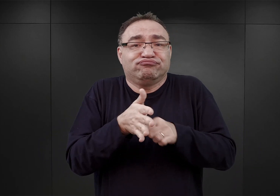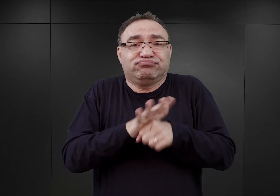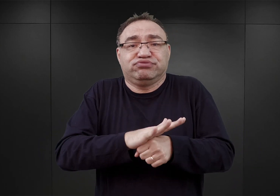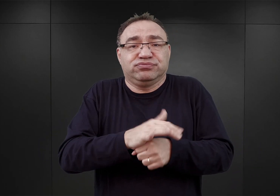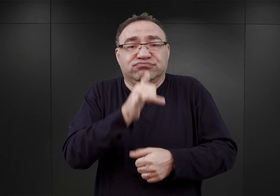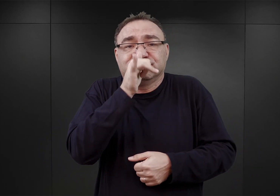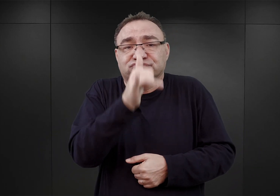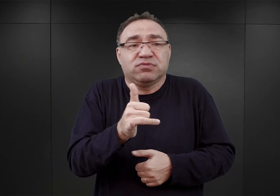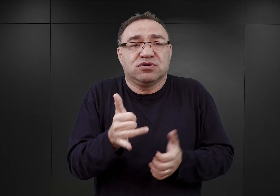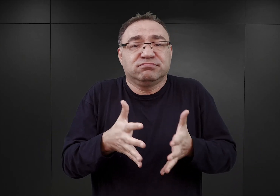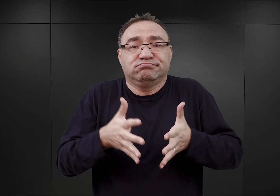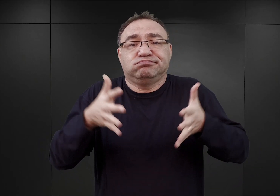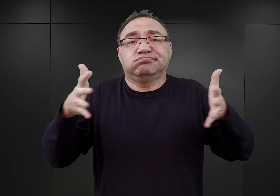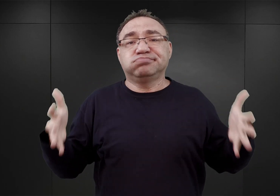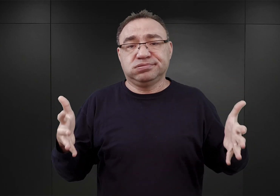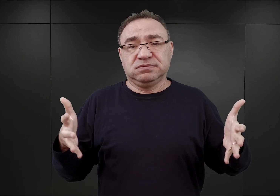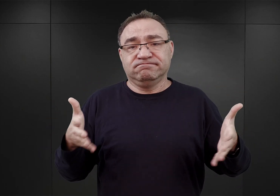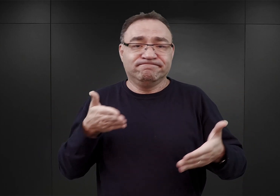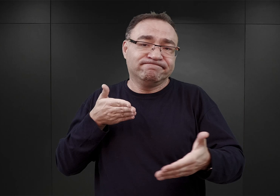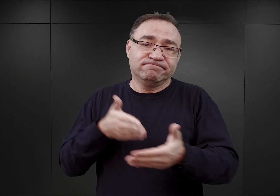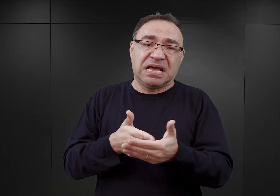wzrosnąć poza siedem, osiem tysięcy.